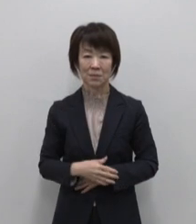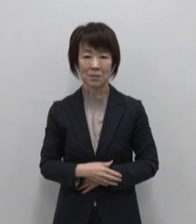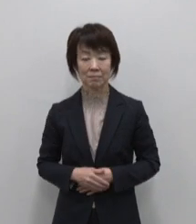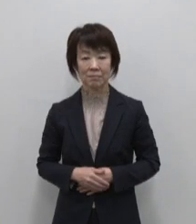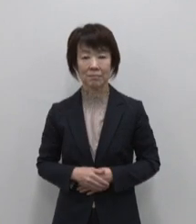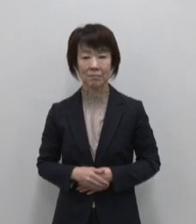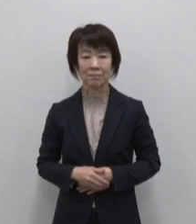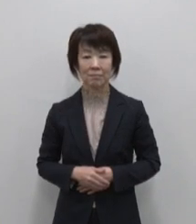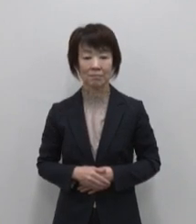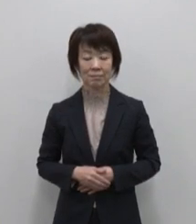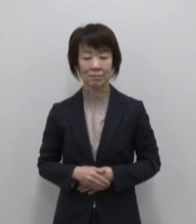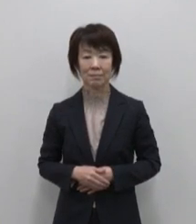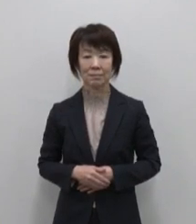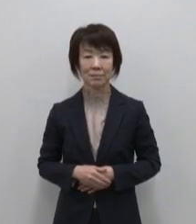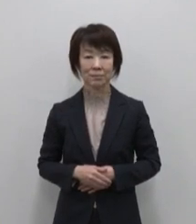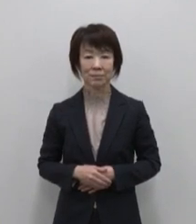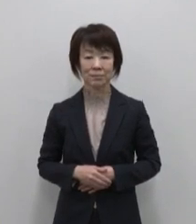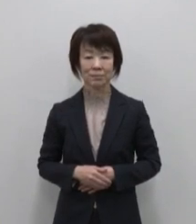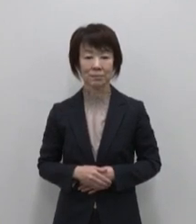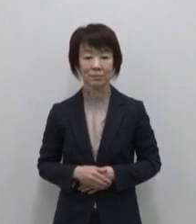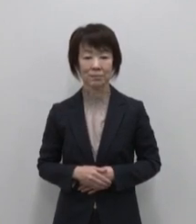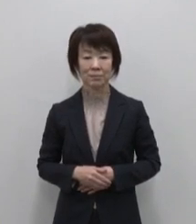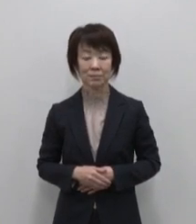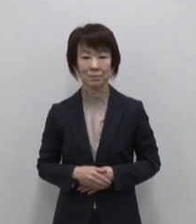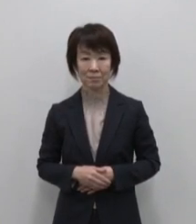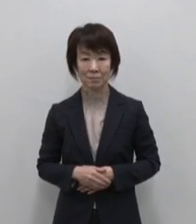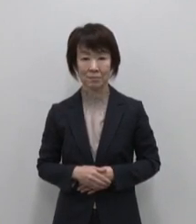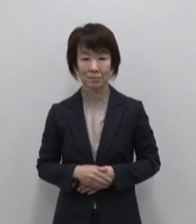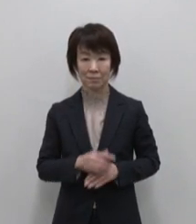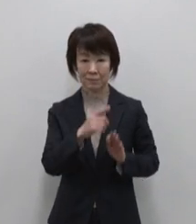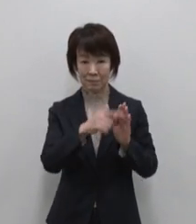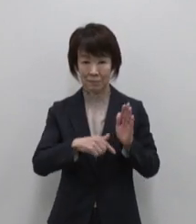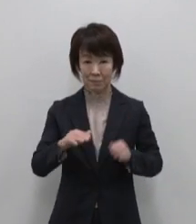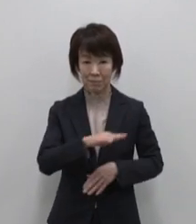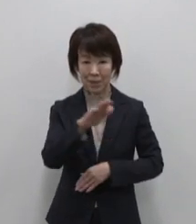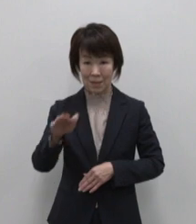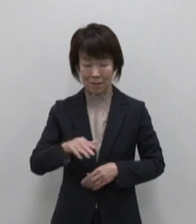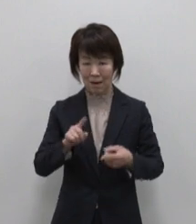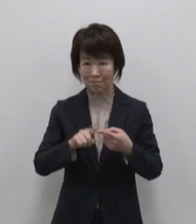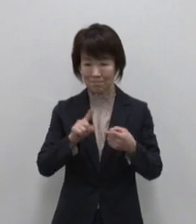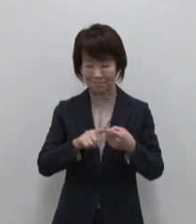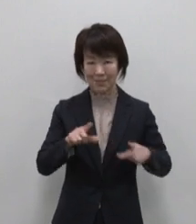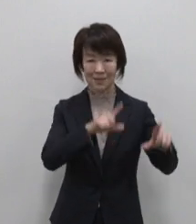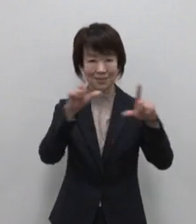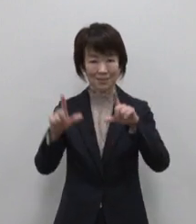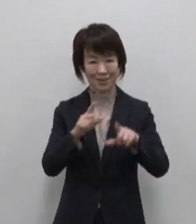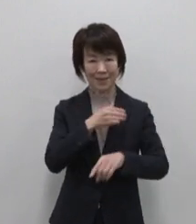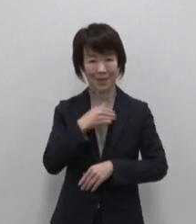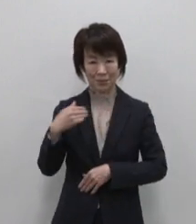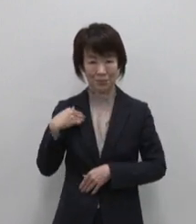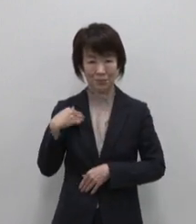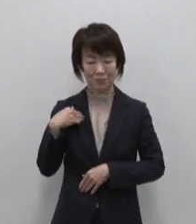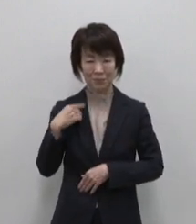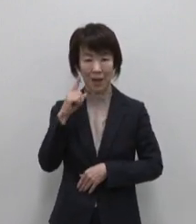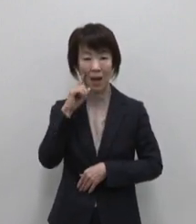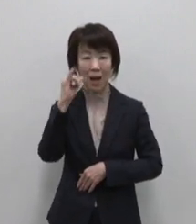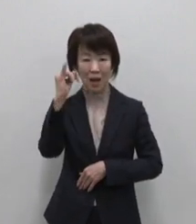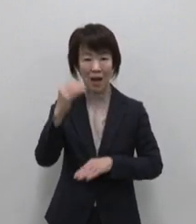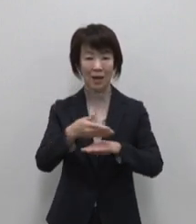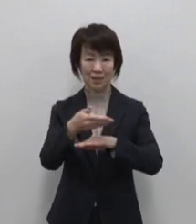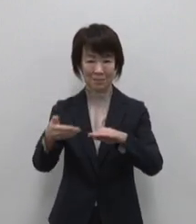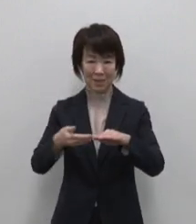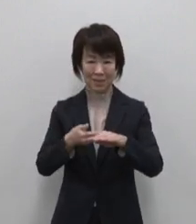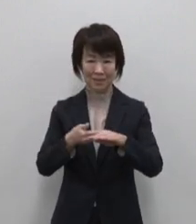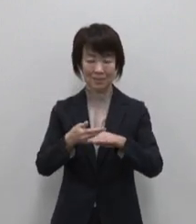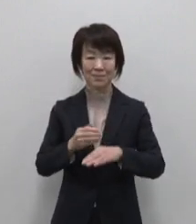みんなが らしく 暮らせる 母なる島 母島